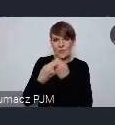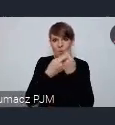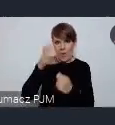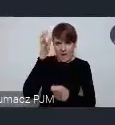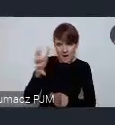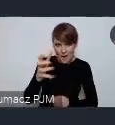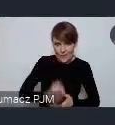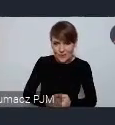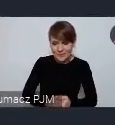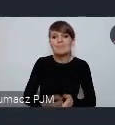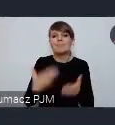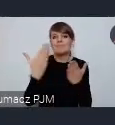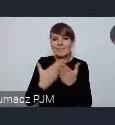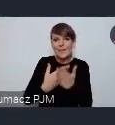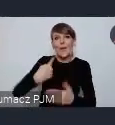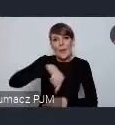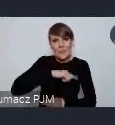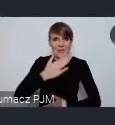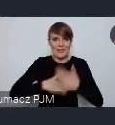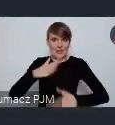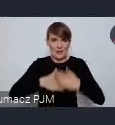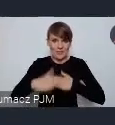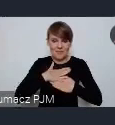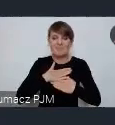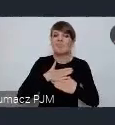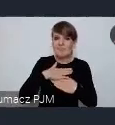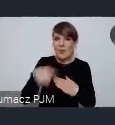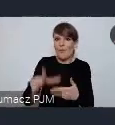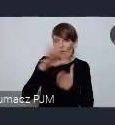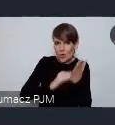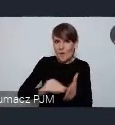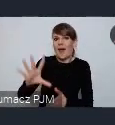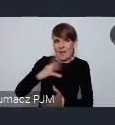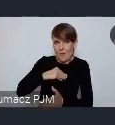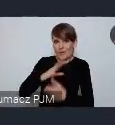I dlatego cieszymy się że on będzie mógł być formalnie przedstawiony tu w Katowicach